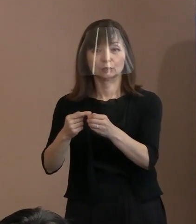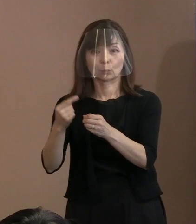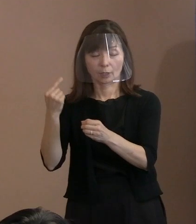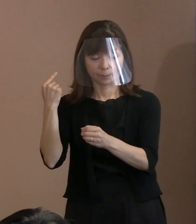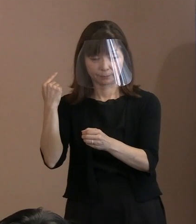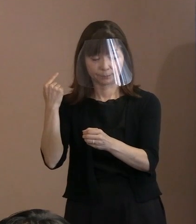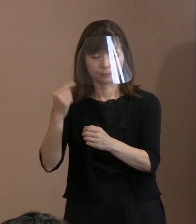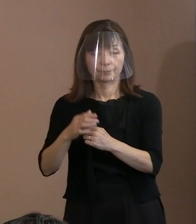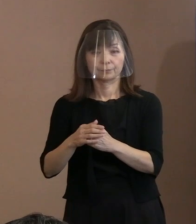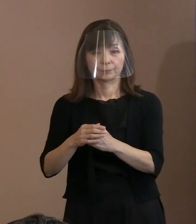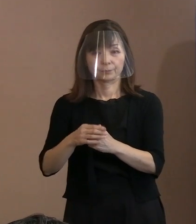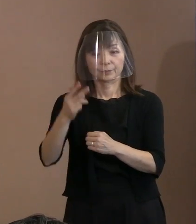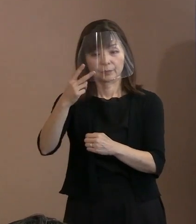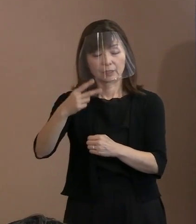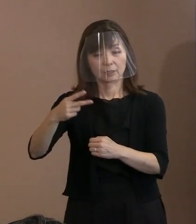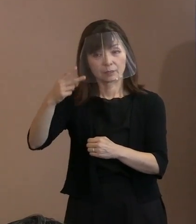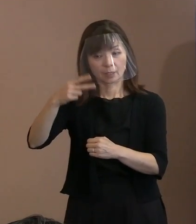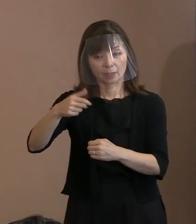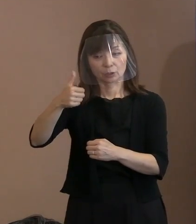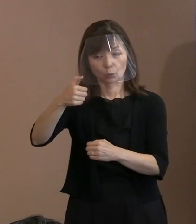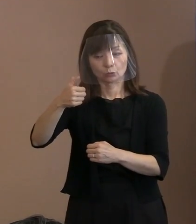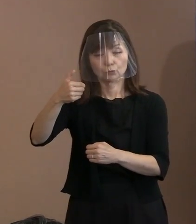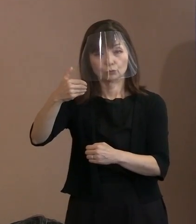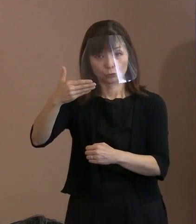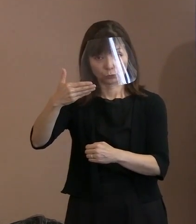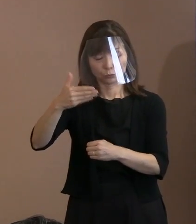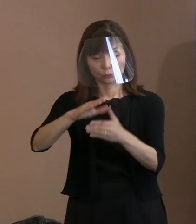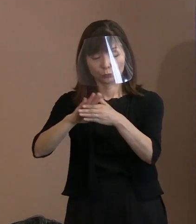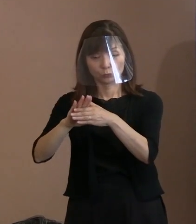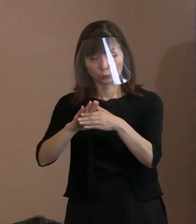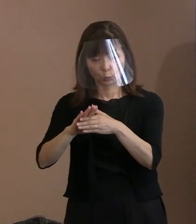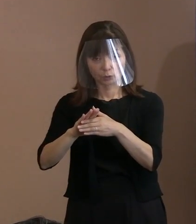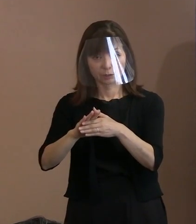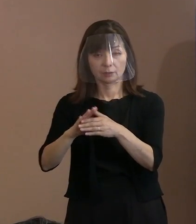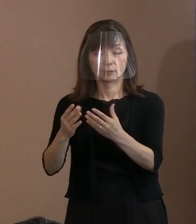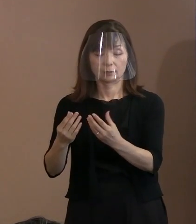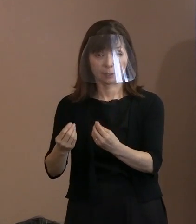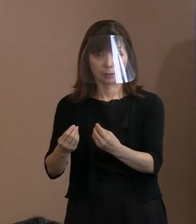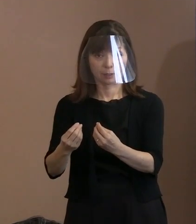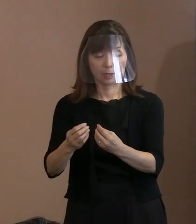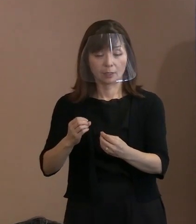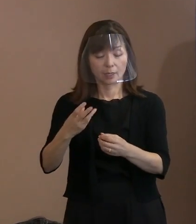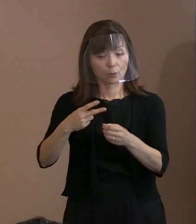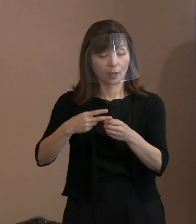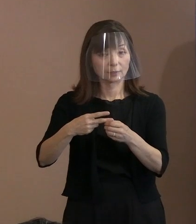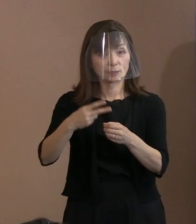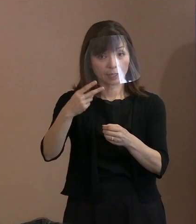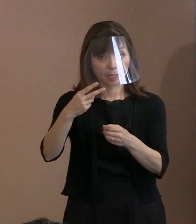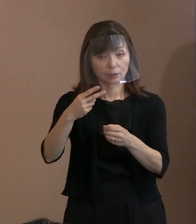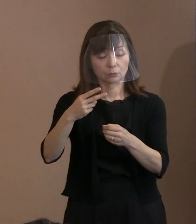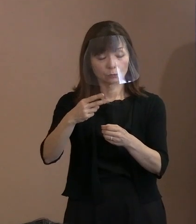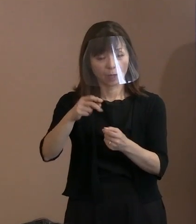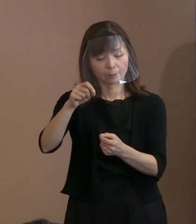これが2,059文字｡ で､令和2年が 多分一番少ないんじゃないかと思う､